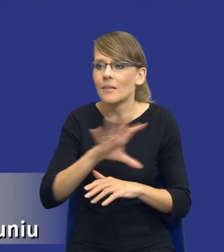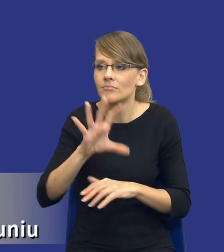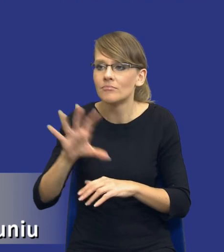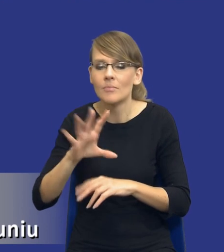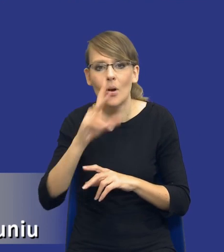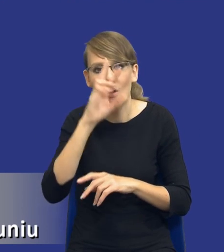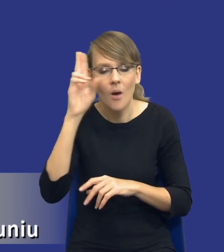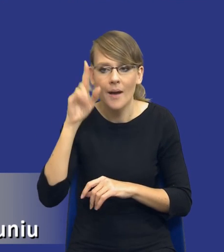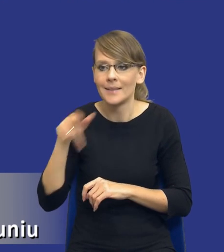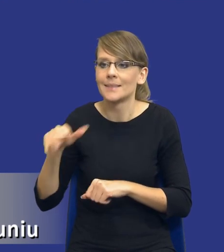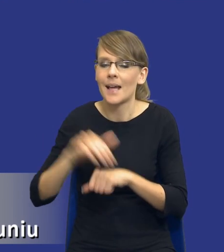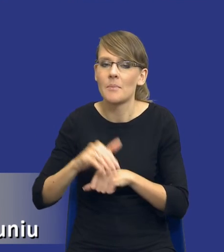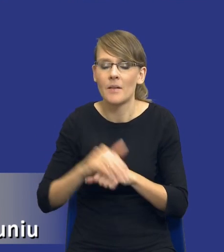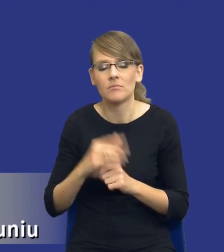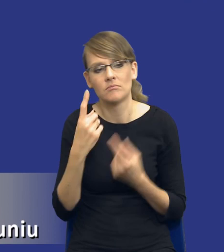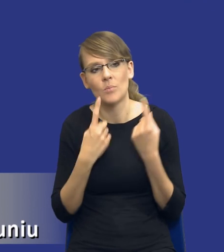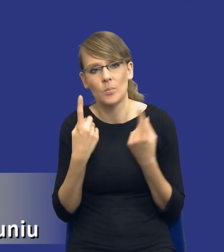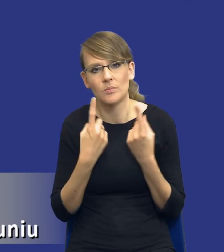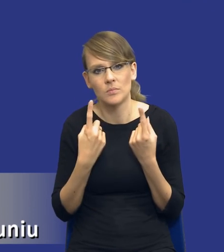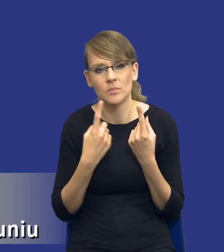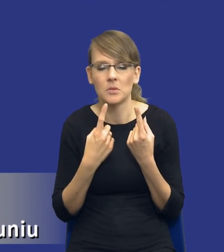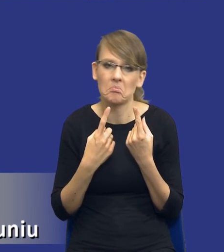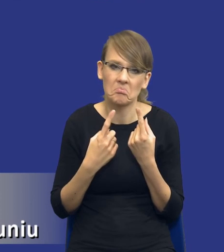zamawiający jednak dojdzie do wniosku, że no nie wiem jest np.